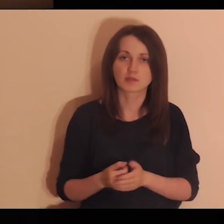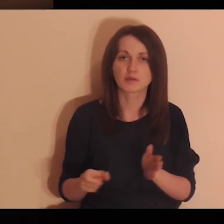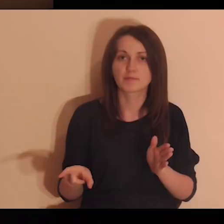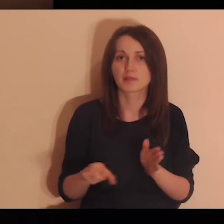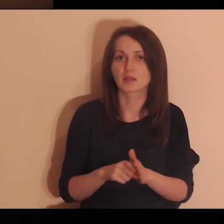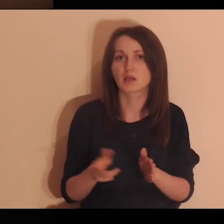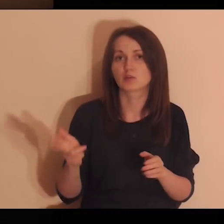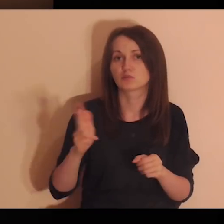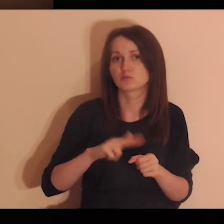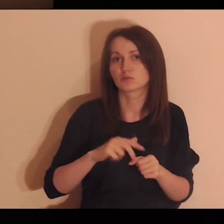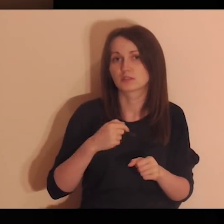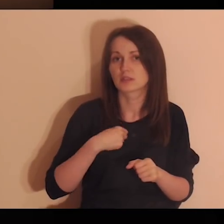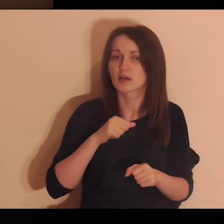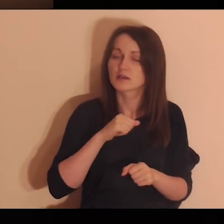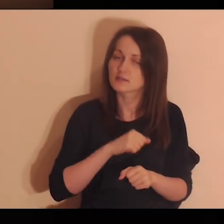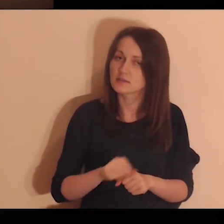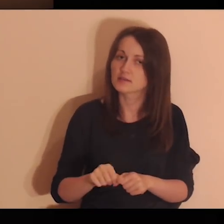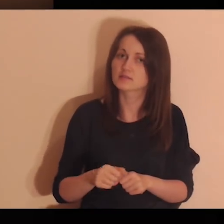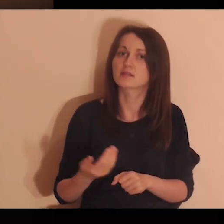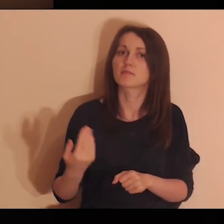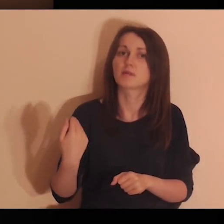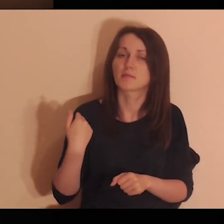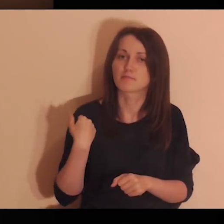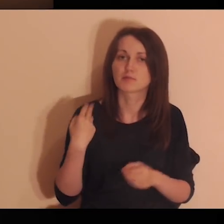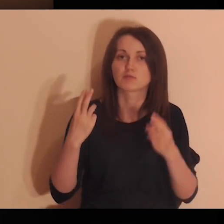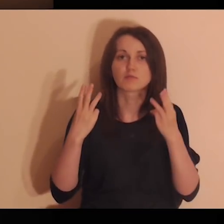i dla których ja jestem i byłem ważny.